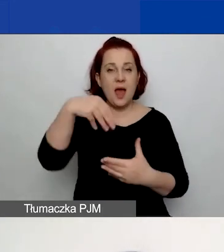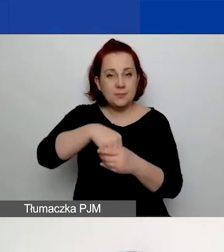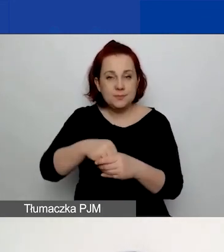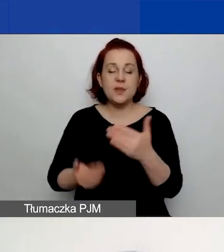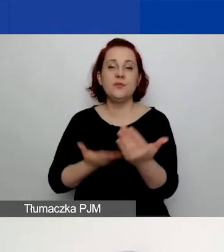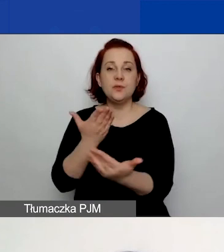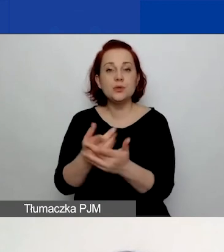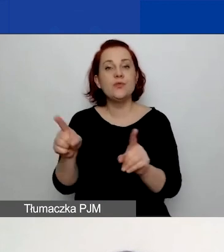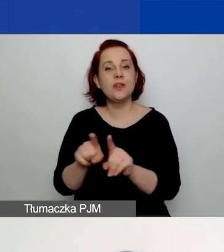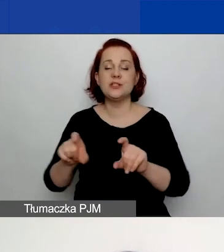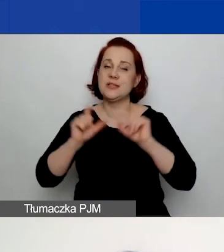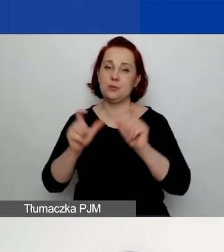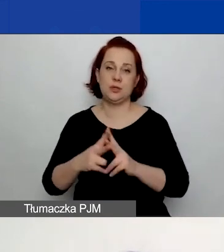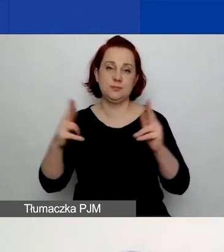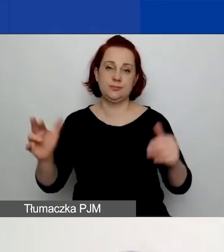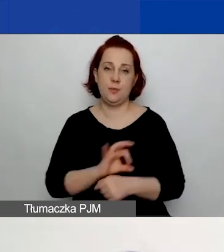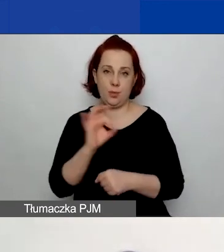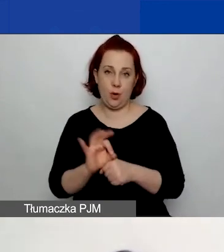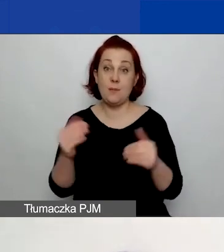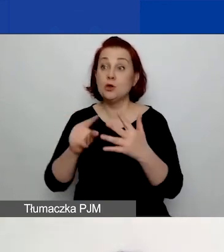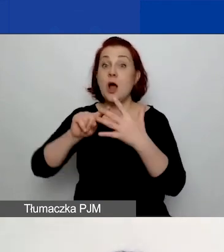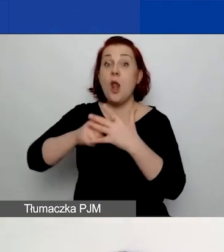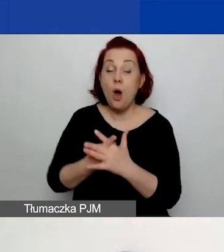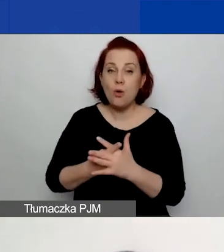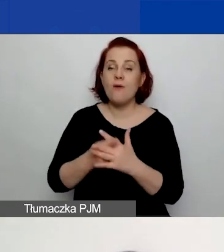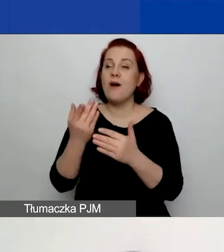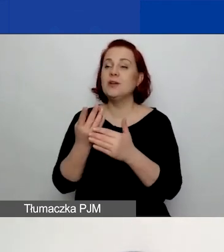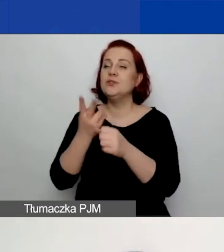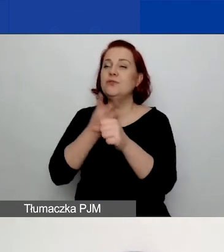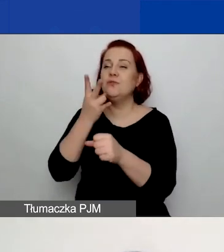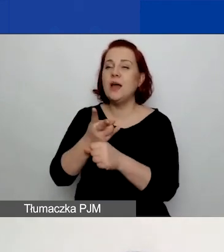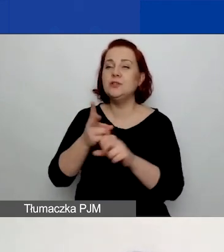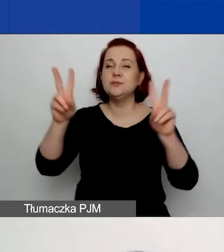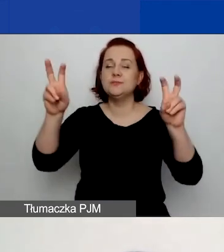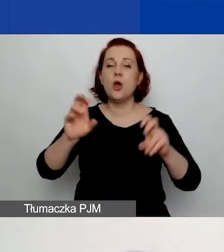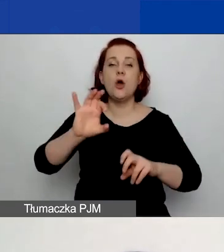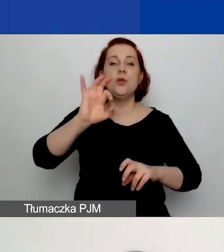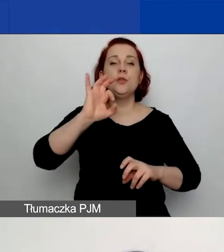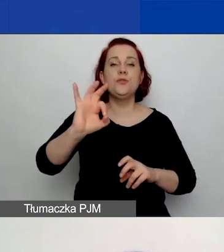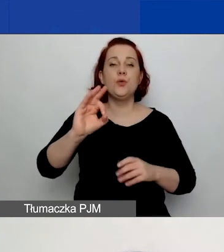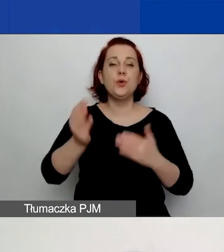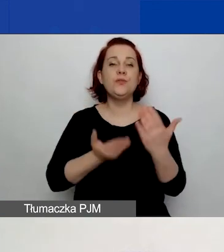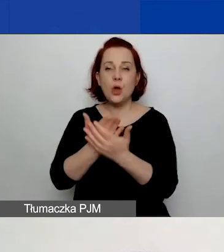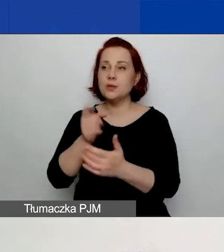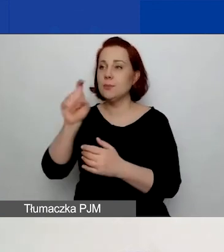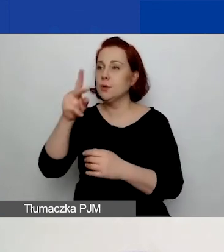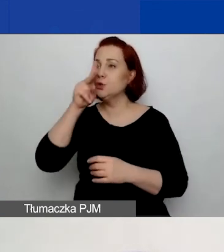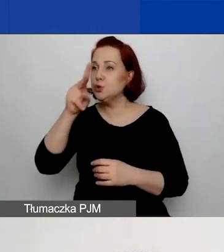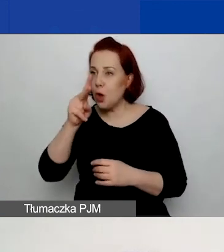Więc możecie się zalogować, wejść w "Twoje wnioski", kliknąć przycisk "Zobacz" i podejrzeć wasz wniosek.